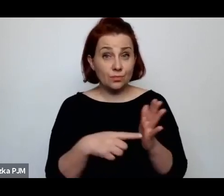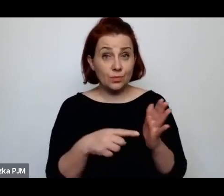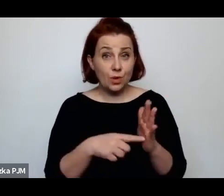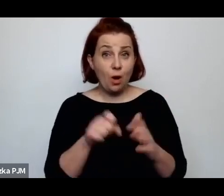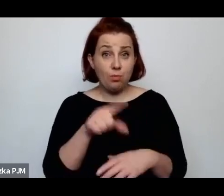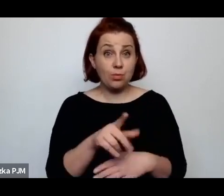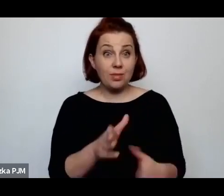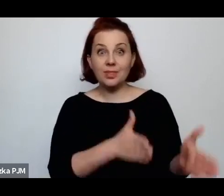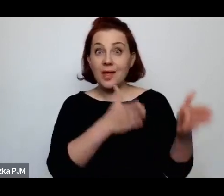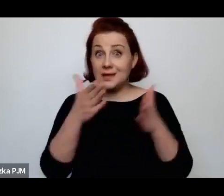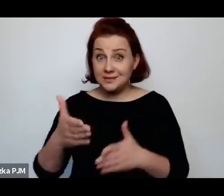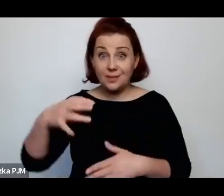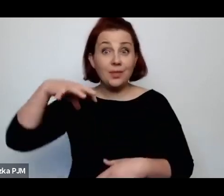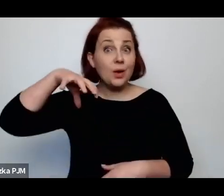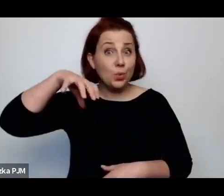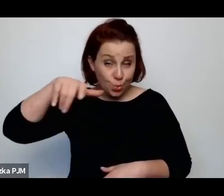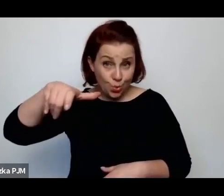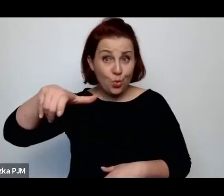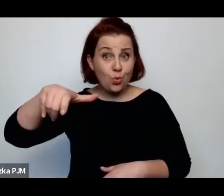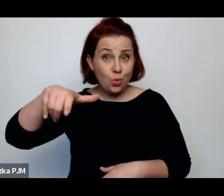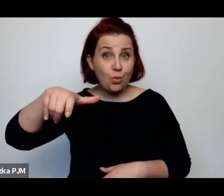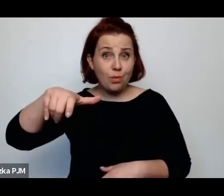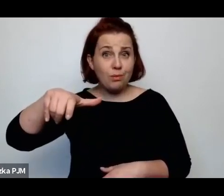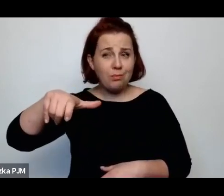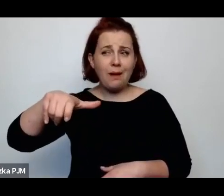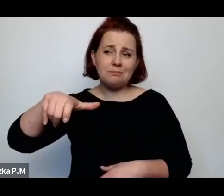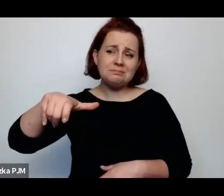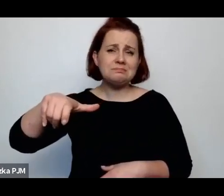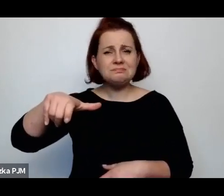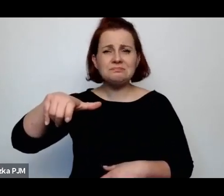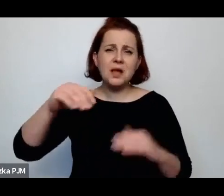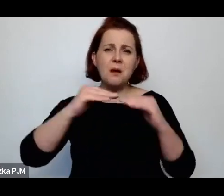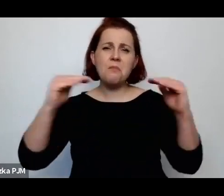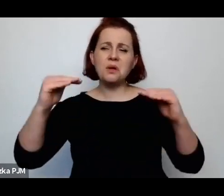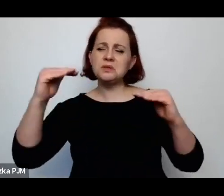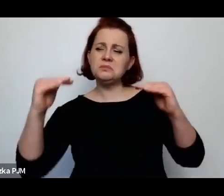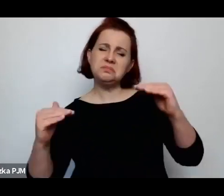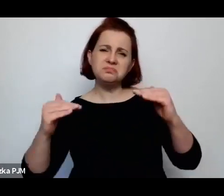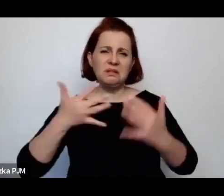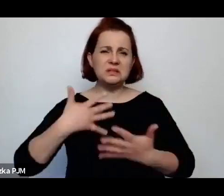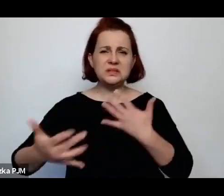właśnie, która ma tę pozycję słabych w społeczeństwie, ale wywołuje takie emocje